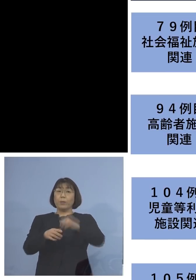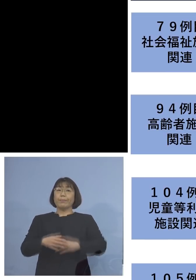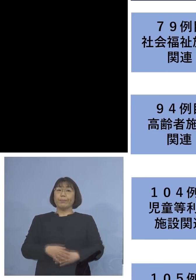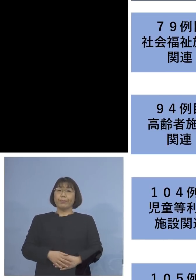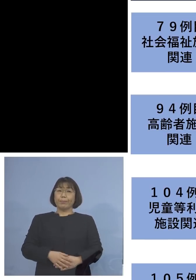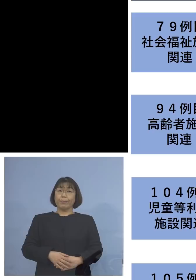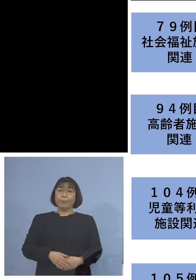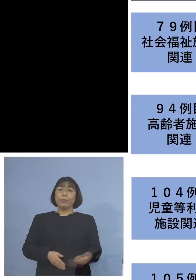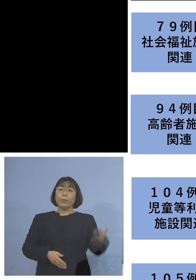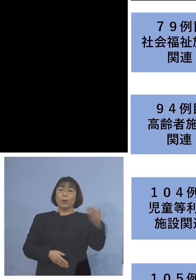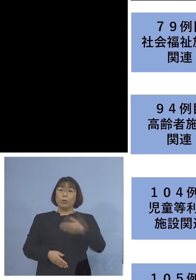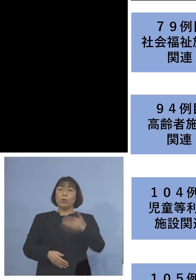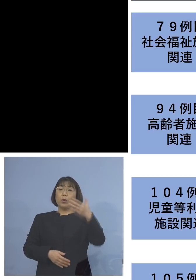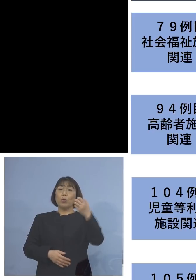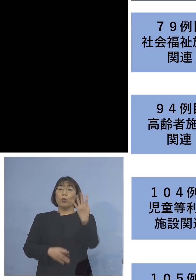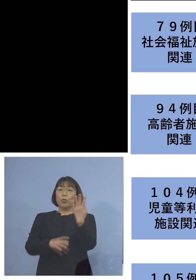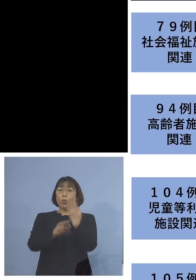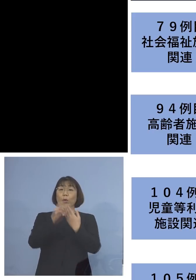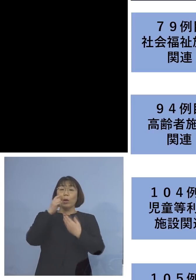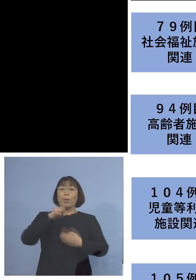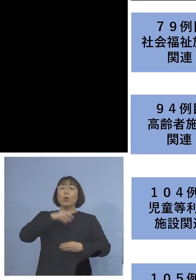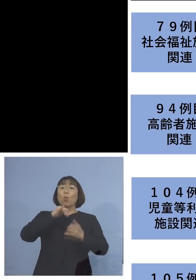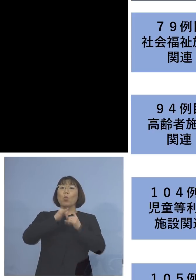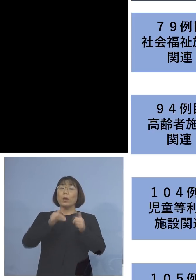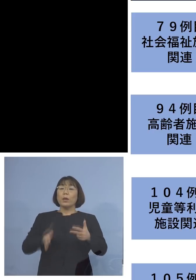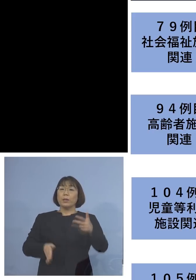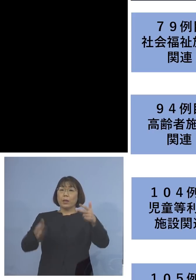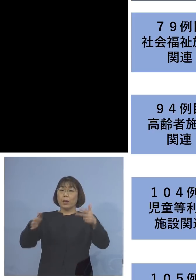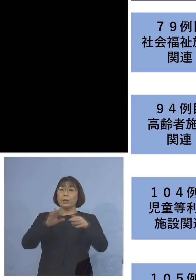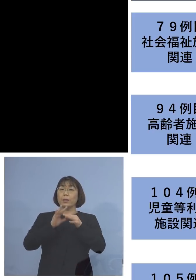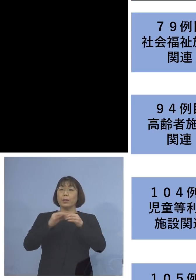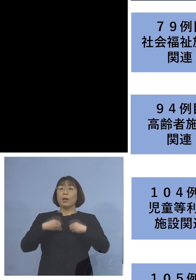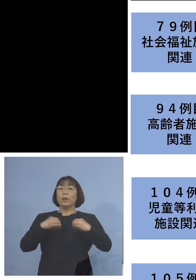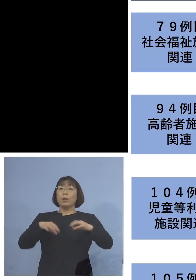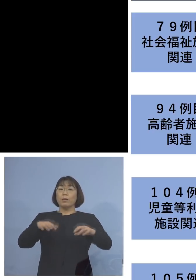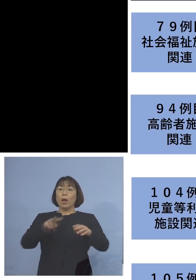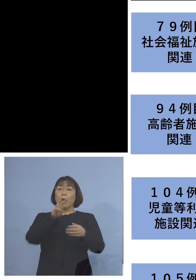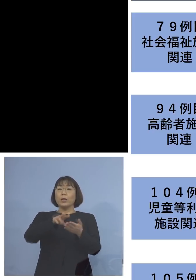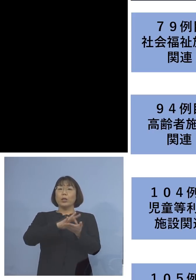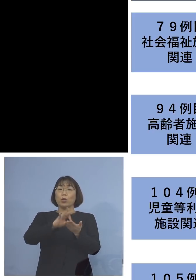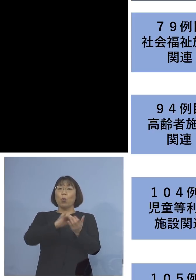「94例目高齢者施設関連クラスター」 については利用者1人を加え